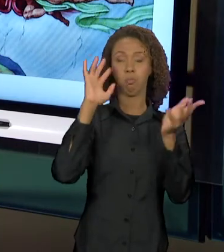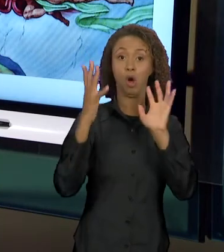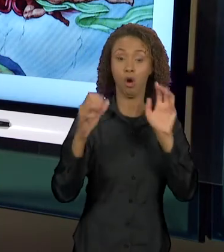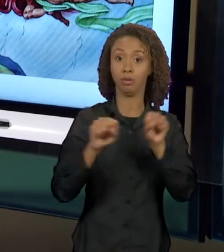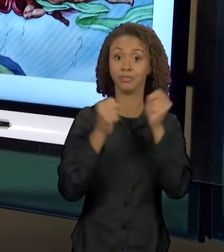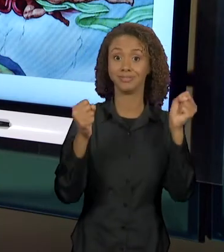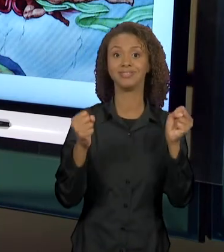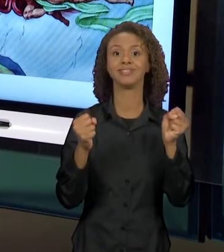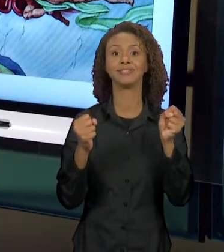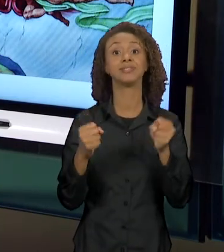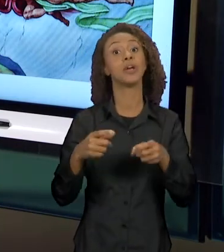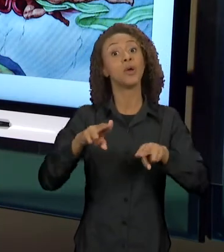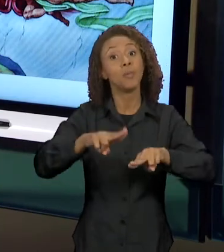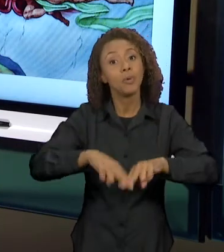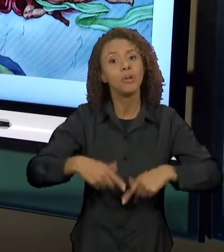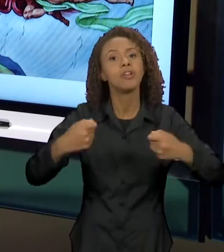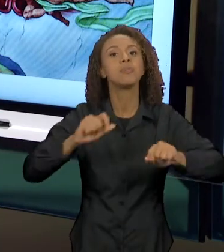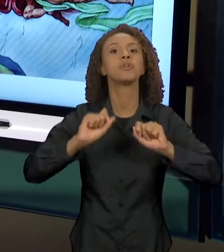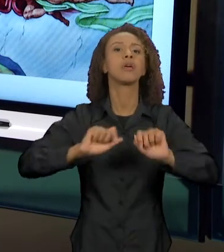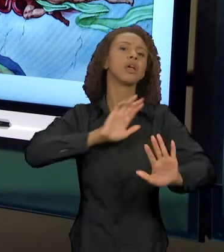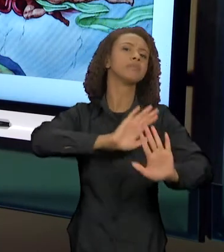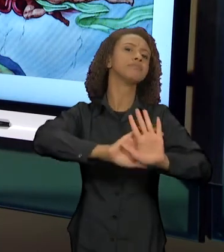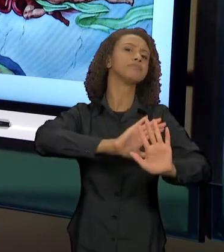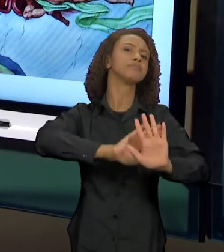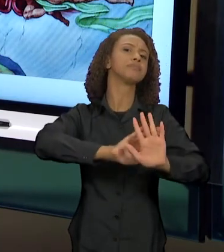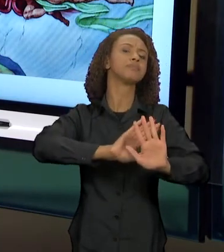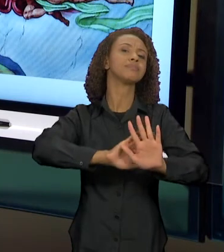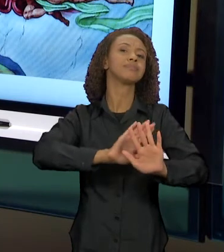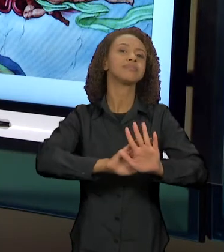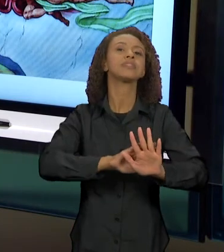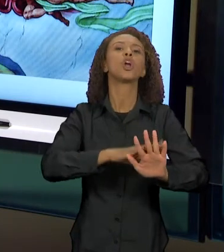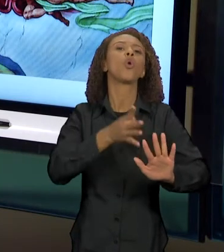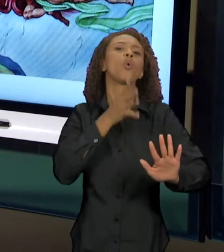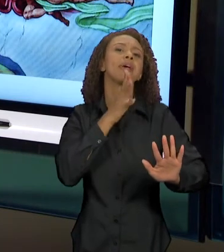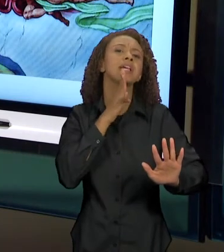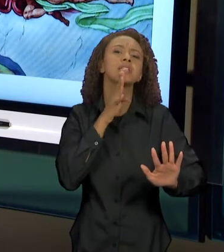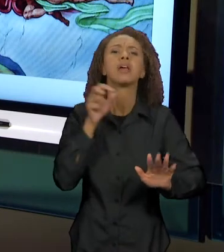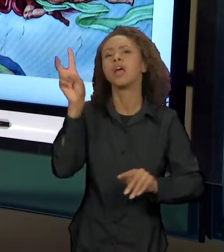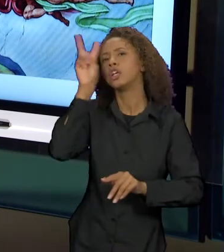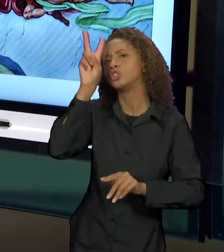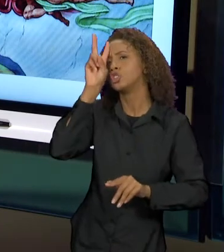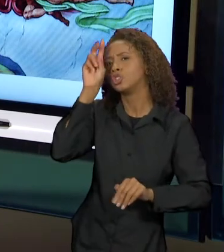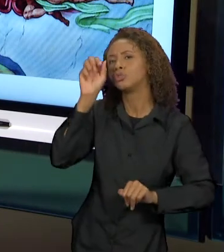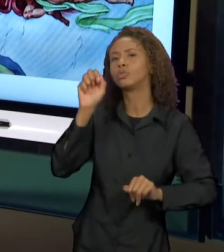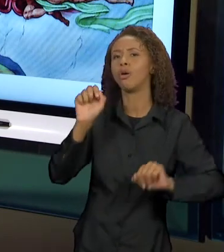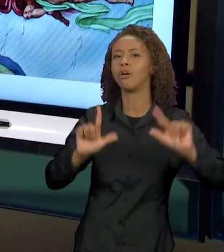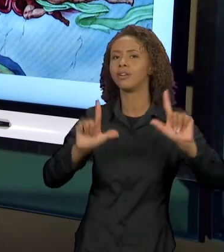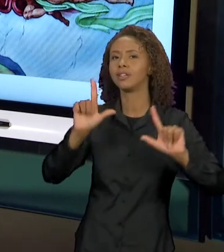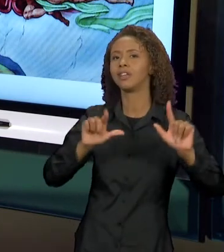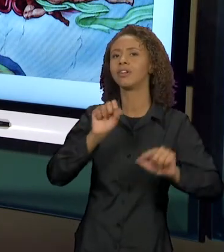SABER DOS SENTIDOS QUE CIRCULAM SOBRE A FAMÍLIA SIMPSONS, SOBRE O QUE ELES FAZEM, AS TRAPALHADAS,